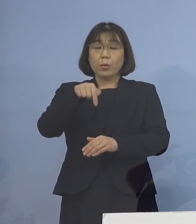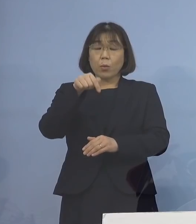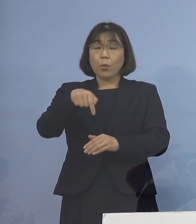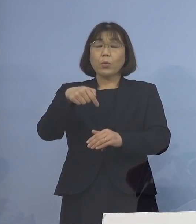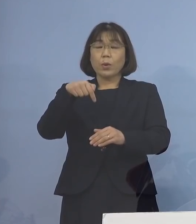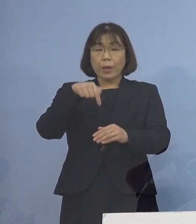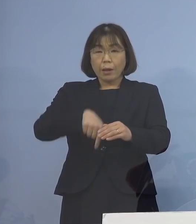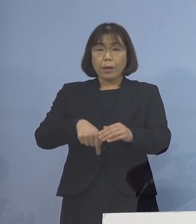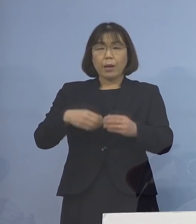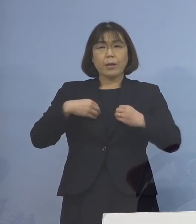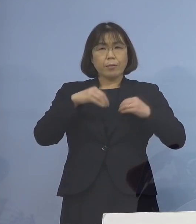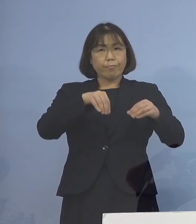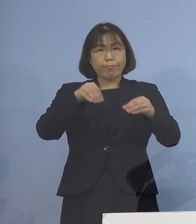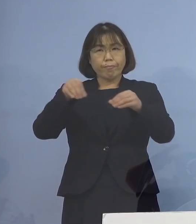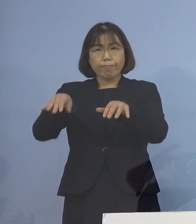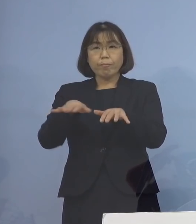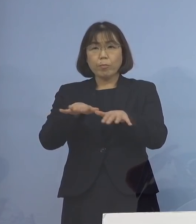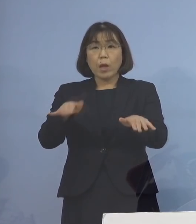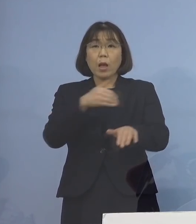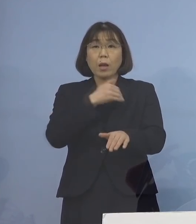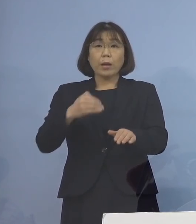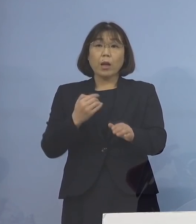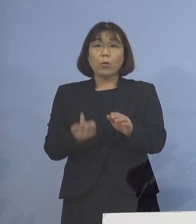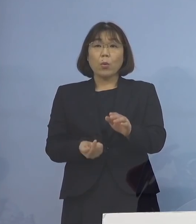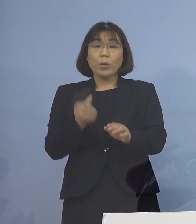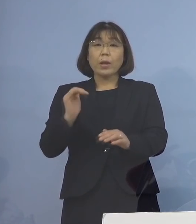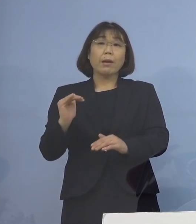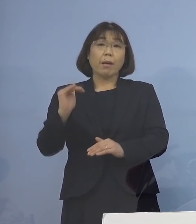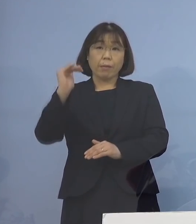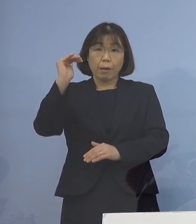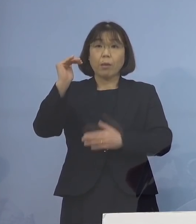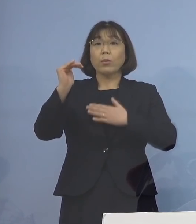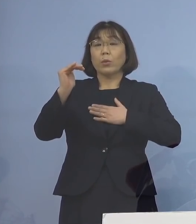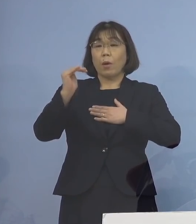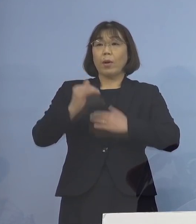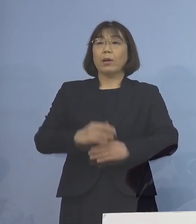感染が拡大した可能性が高いことが 分かりましたので